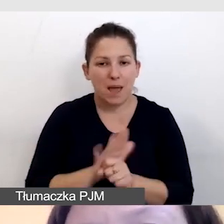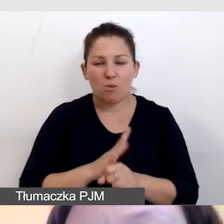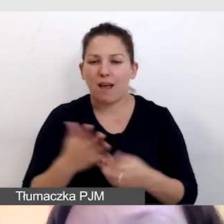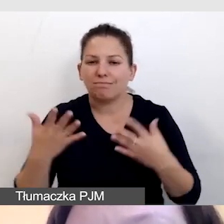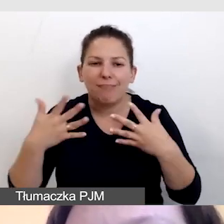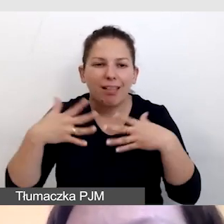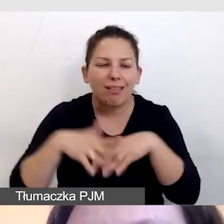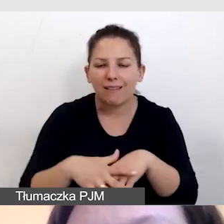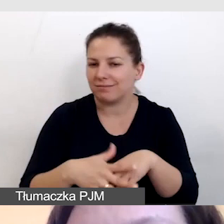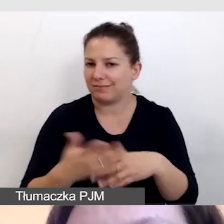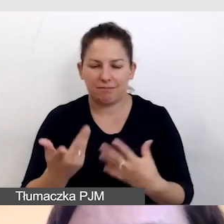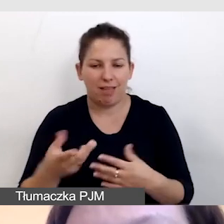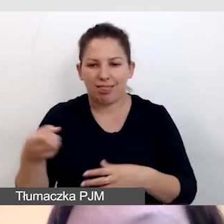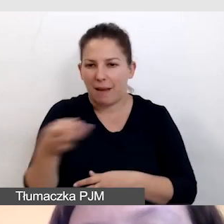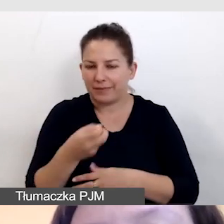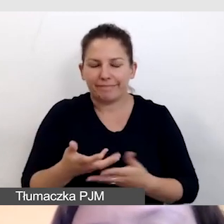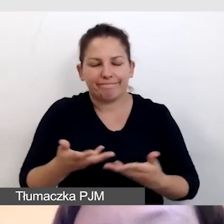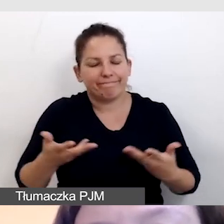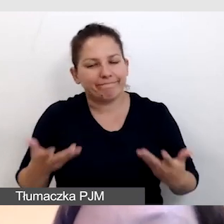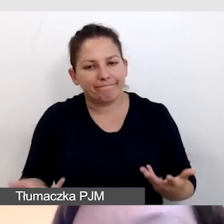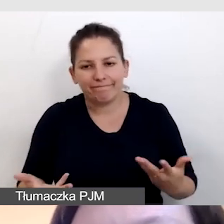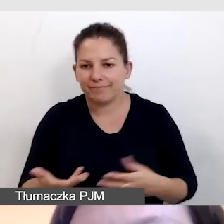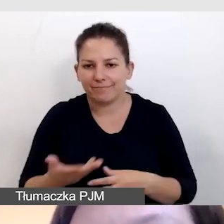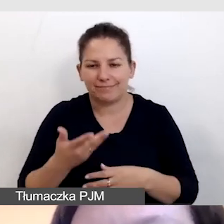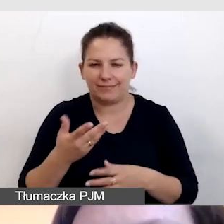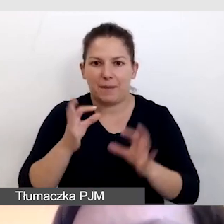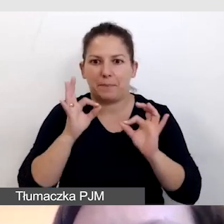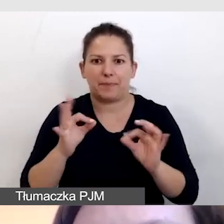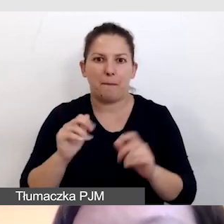i te napisy niestety nie wychodzą w pełni profesjonalnie.